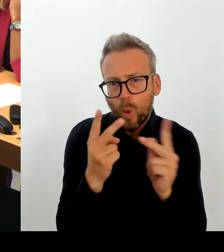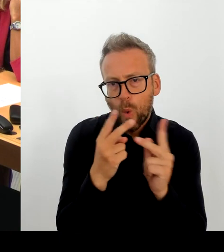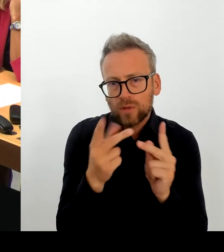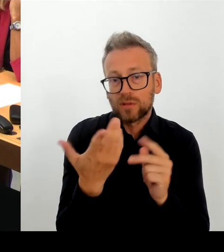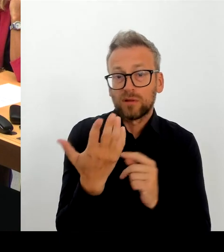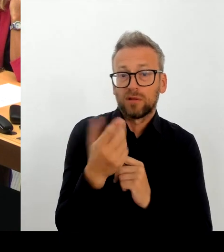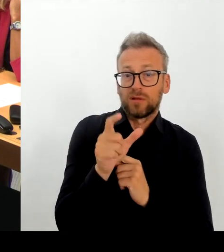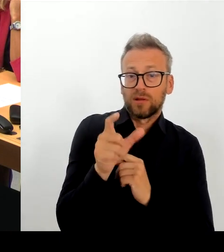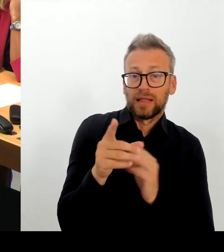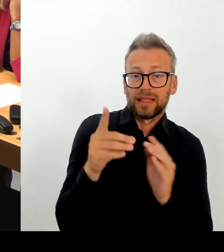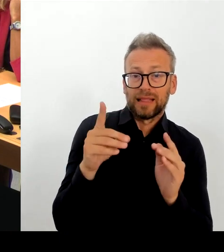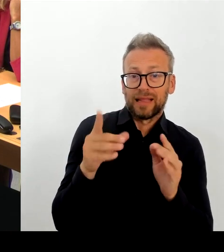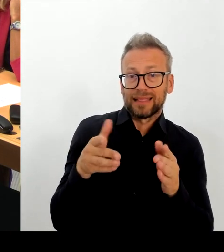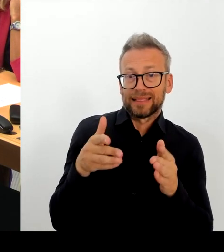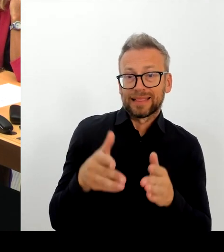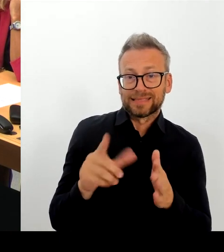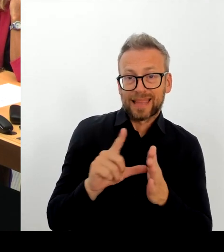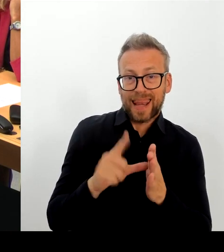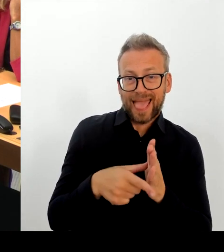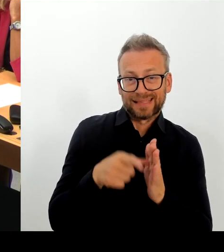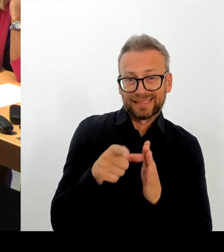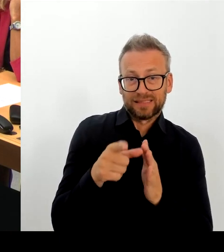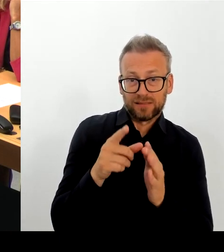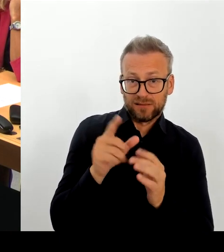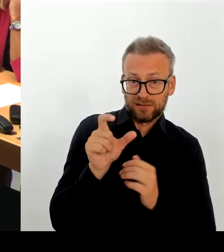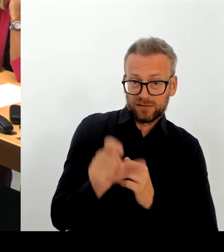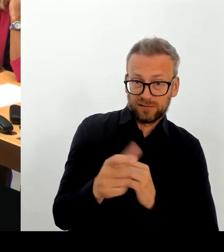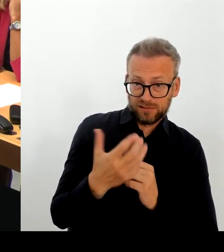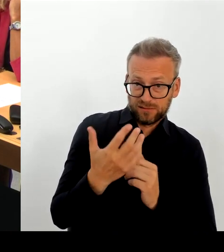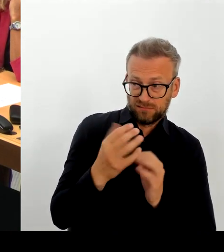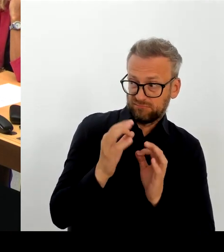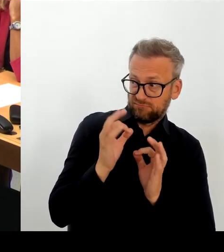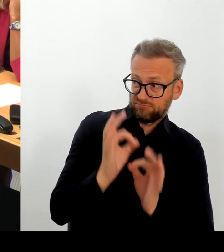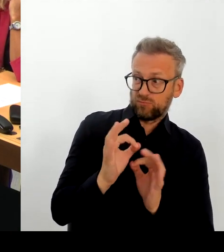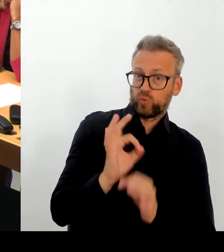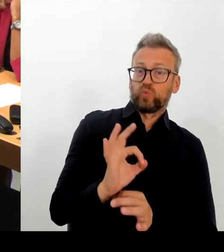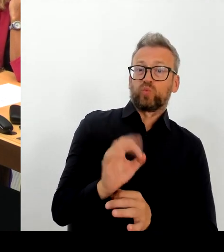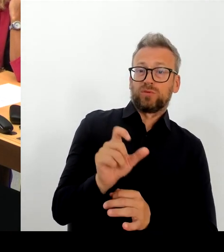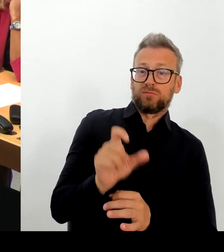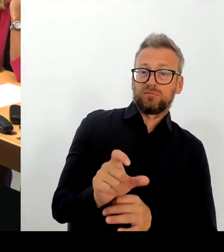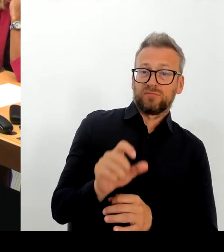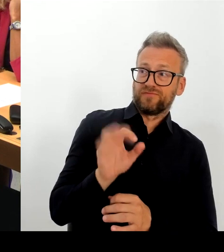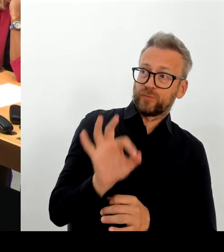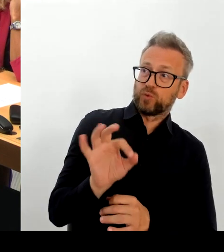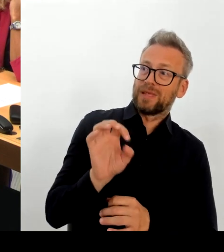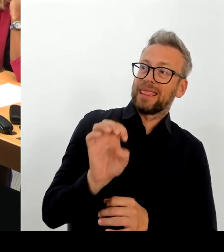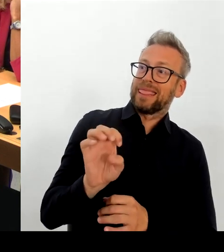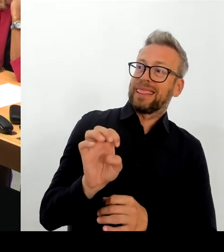Tiefen der E-Akte beschäftigt, desto größer werden die Herausforderungen, diese E-Akte wirklich zum Funktionieren zu bringen.